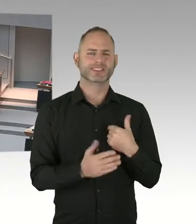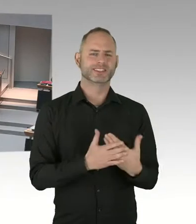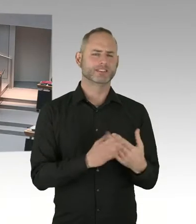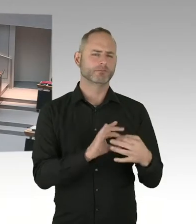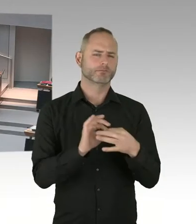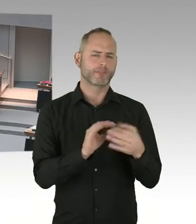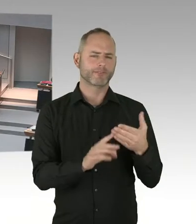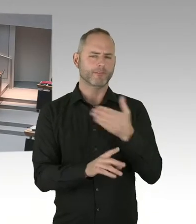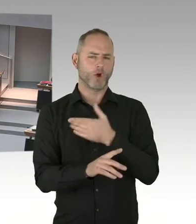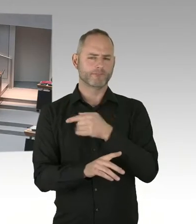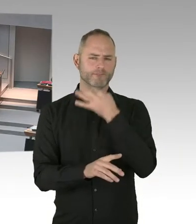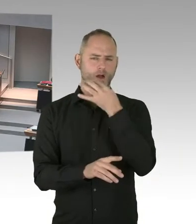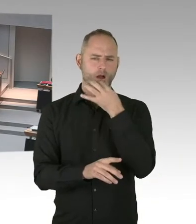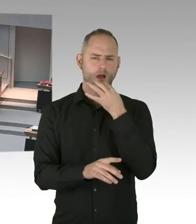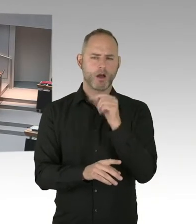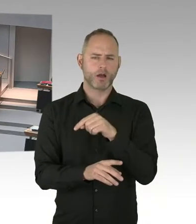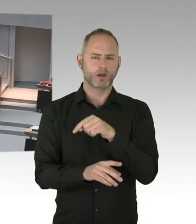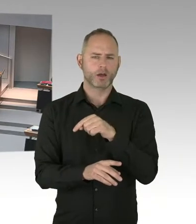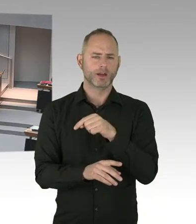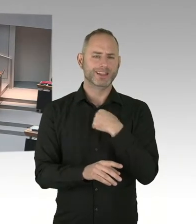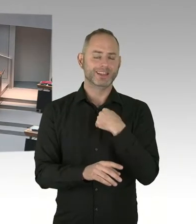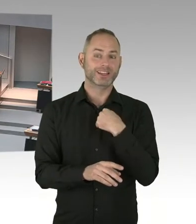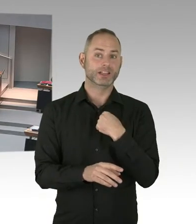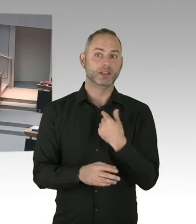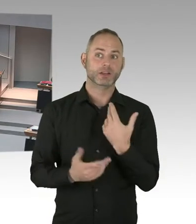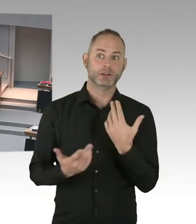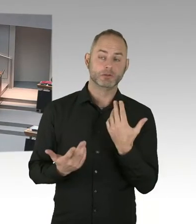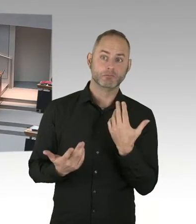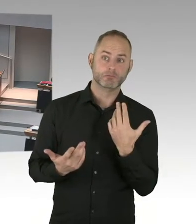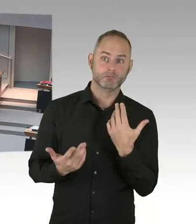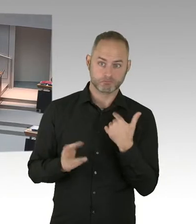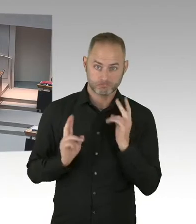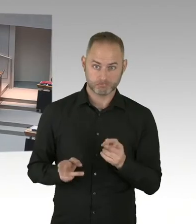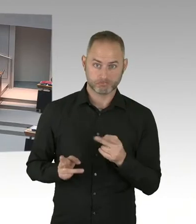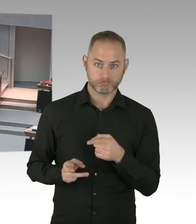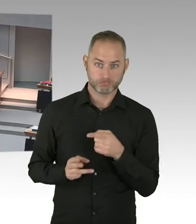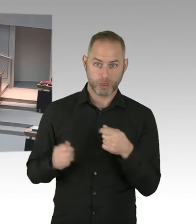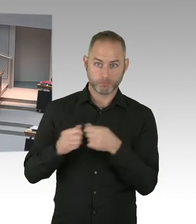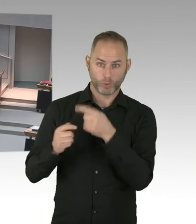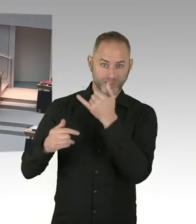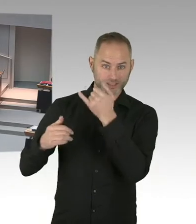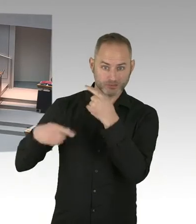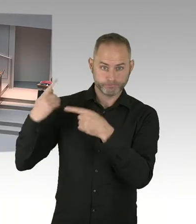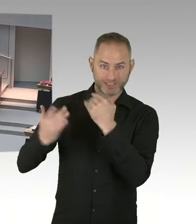(Sprecherwechsel) Ich frage den Senat, wie viele weitere Urteile des Landesarbeitsgerichts gegen das Land Berlin in Sachen Kopftuch